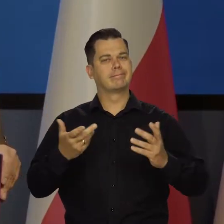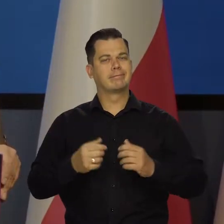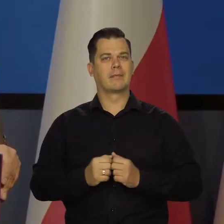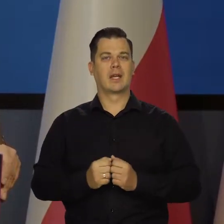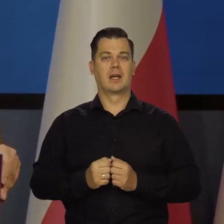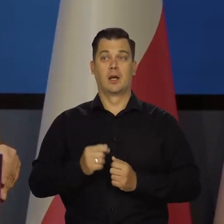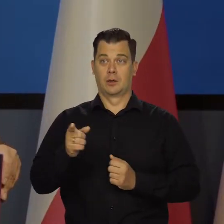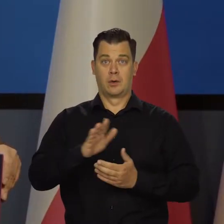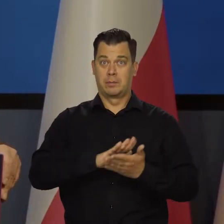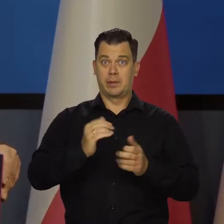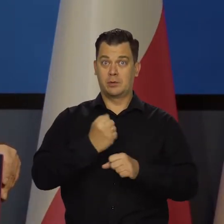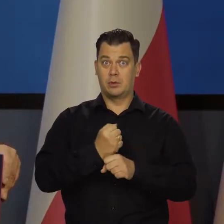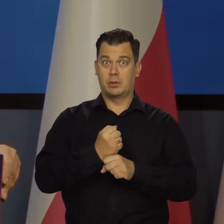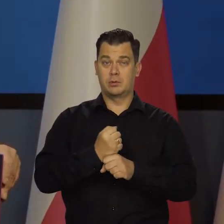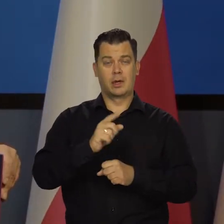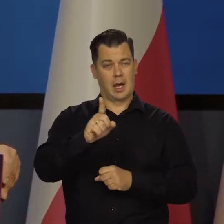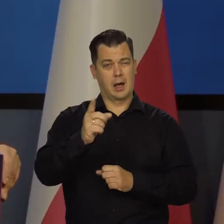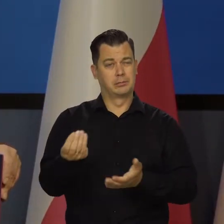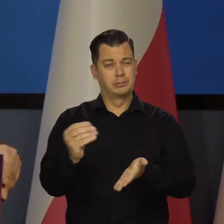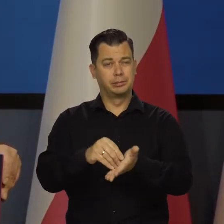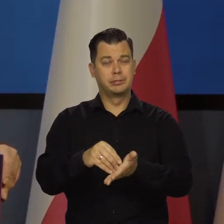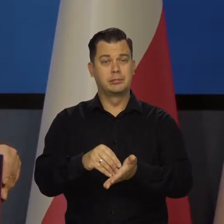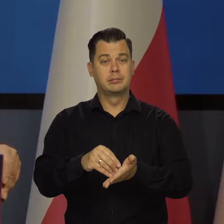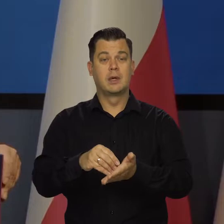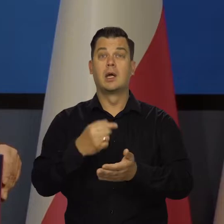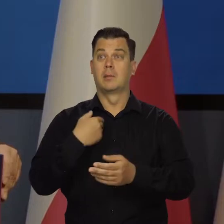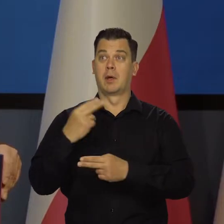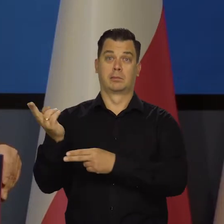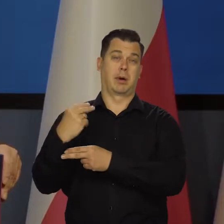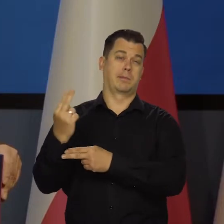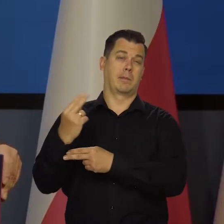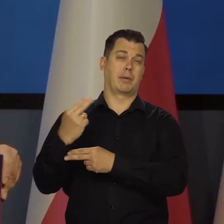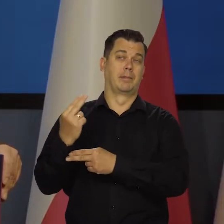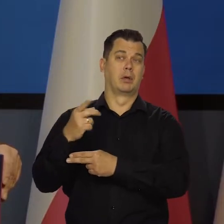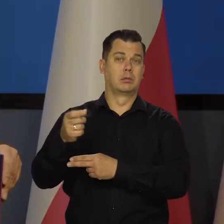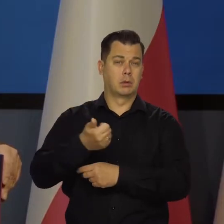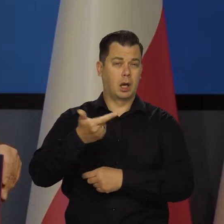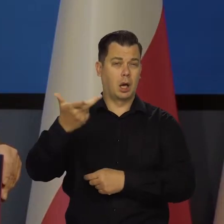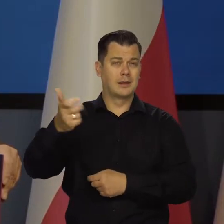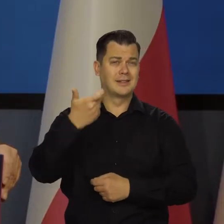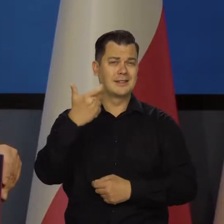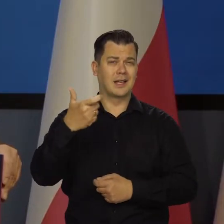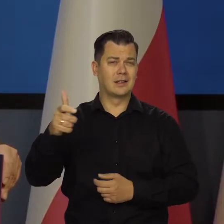Przy tym bezrobociu jeszcze trzeba wspomnieć, że zatrudniliśmy kilkaset tysięcy Ukrainek.